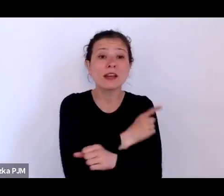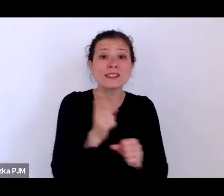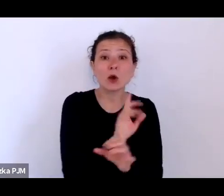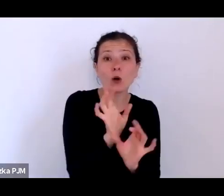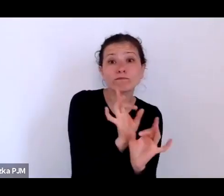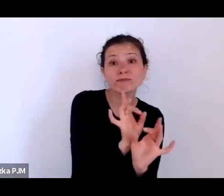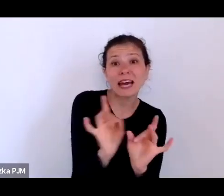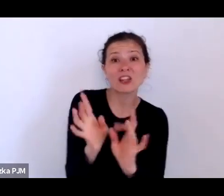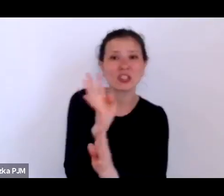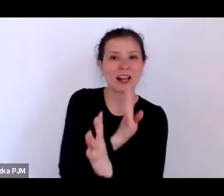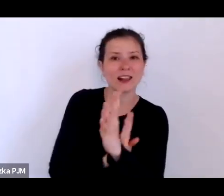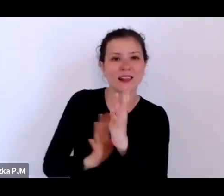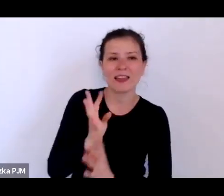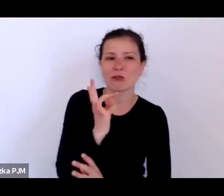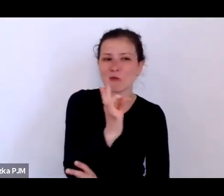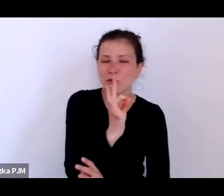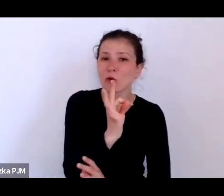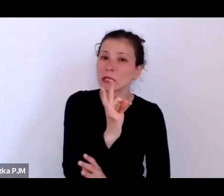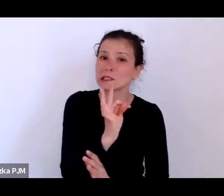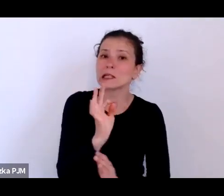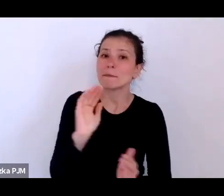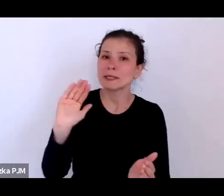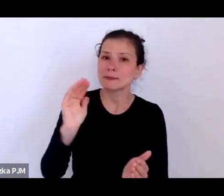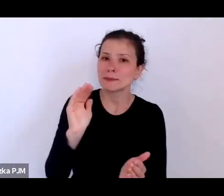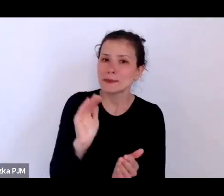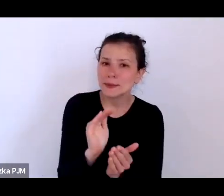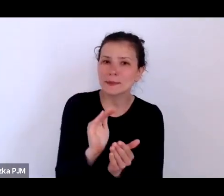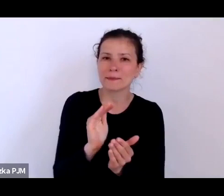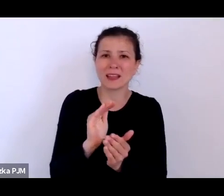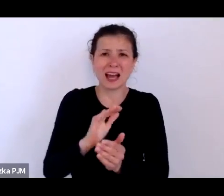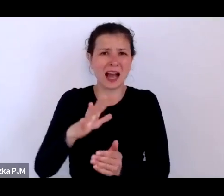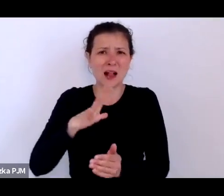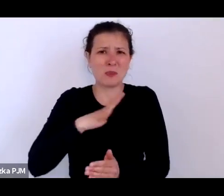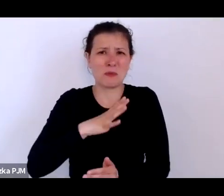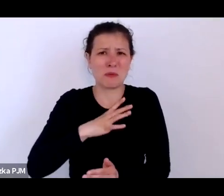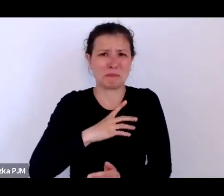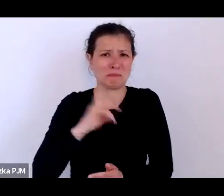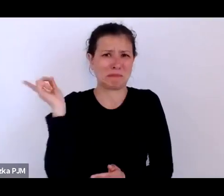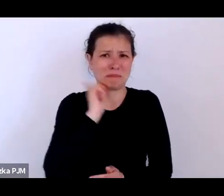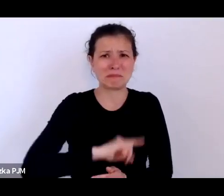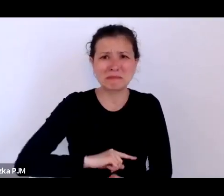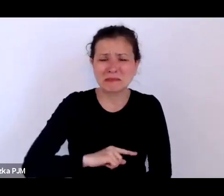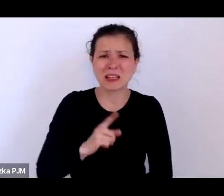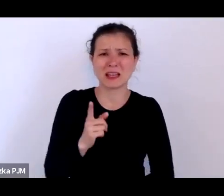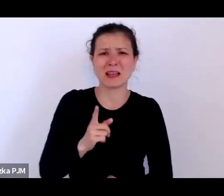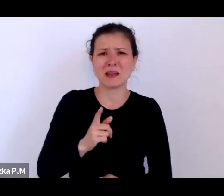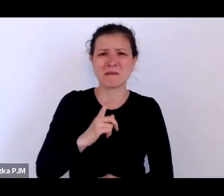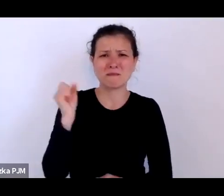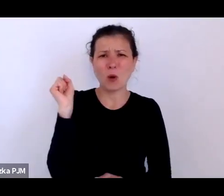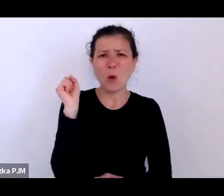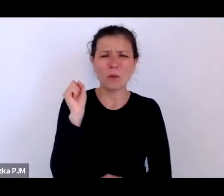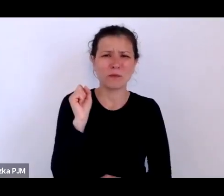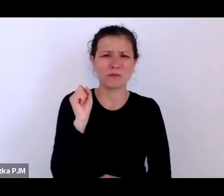ale było to całkowitą ułudą w świetle możliwości ówczesnej medycyny